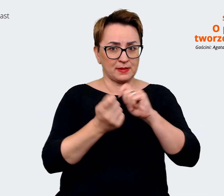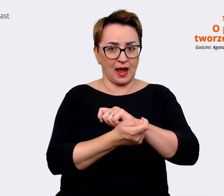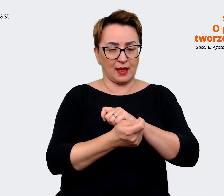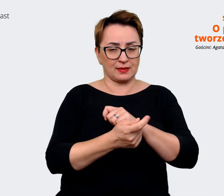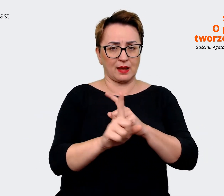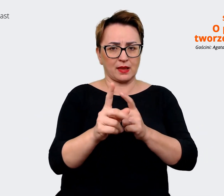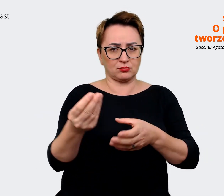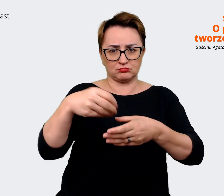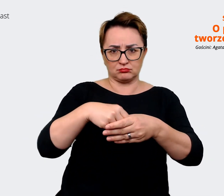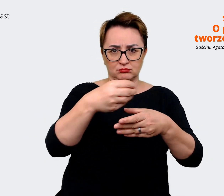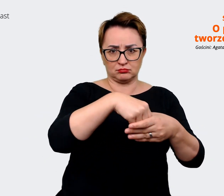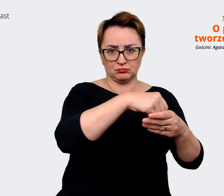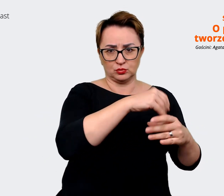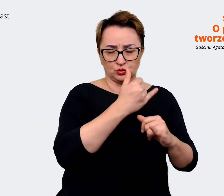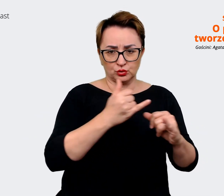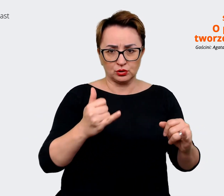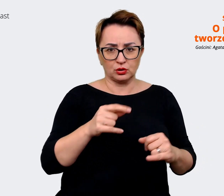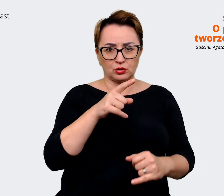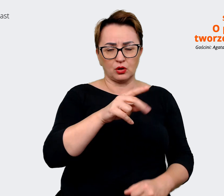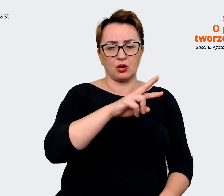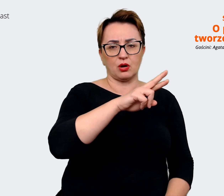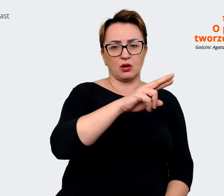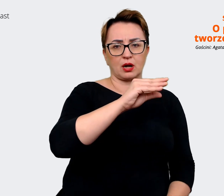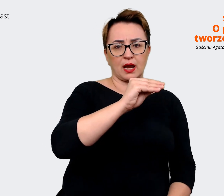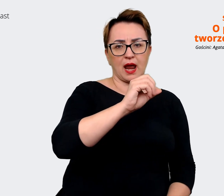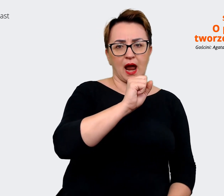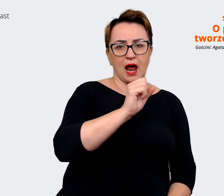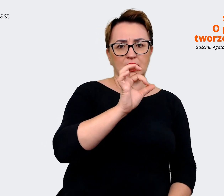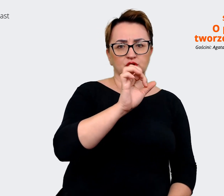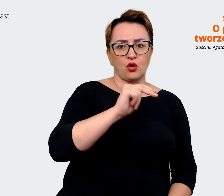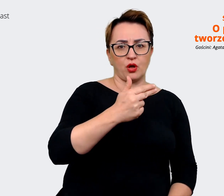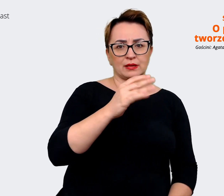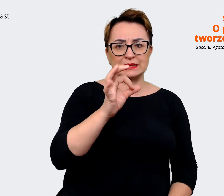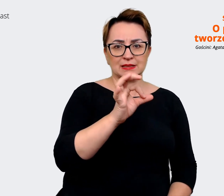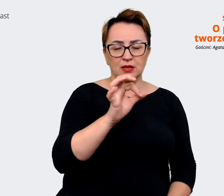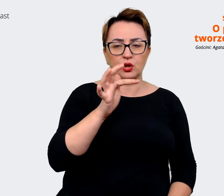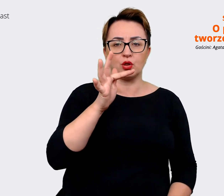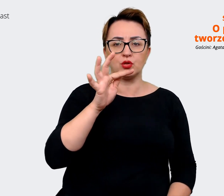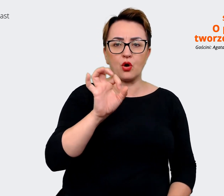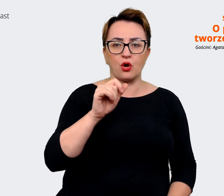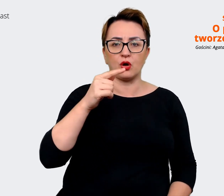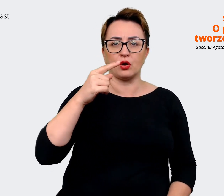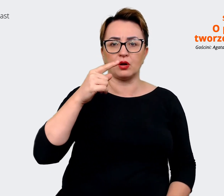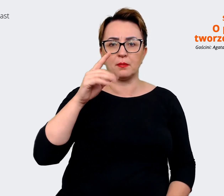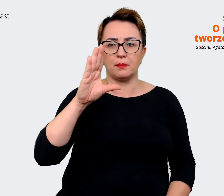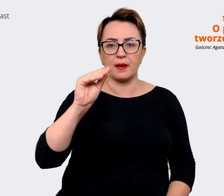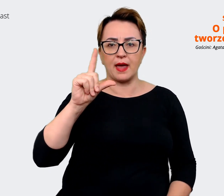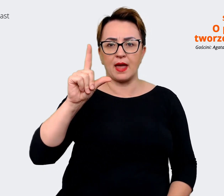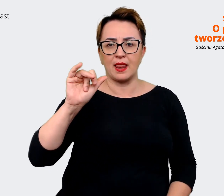będą tzw. "reasons to believe", czyli już takie bardzo konkretne komunikaty dlaczego warto